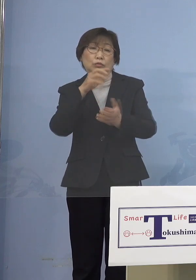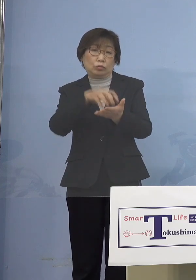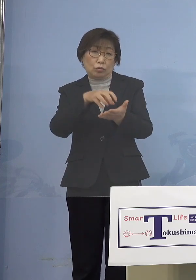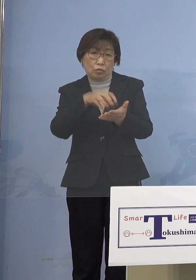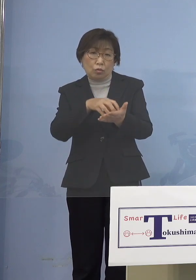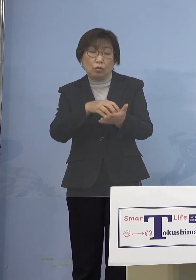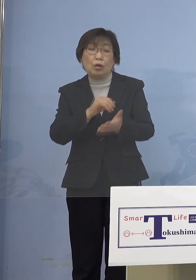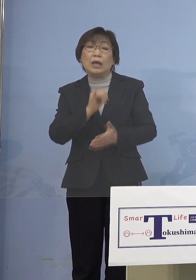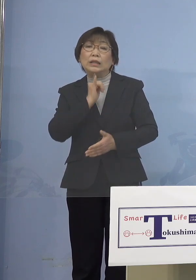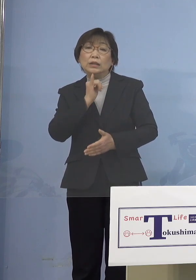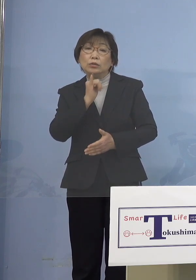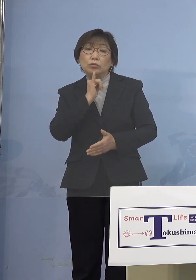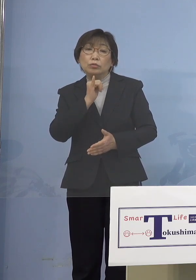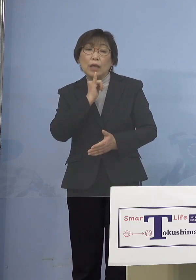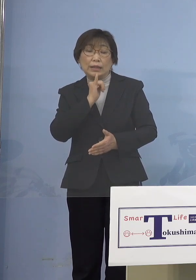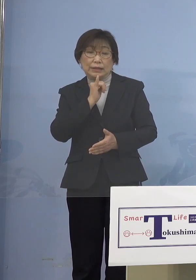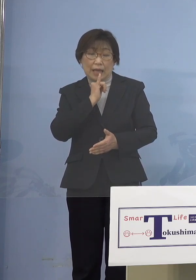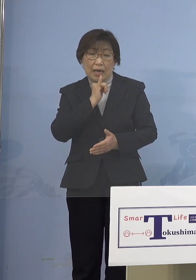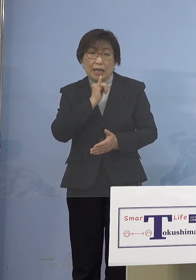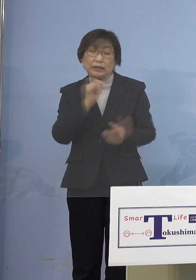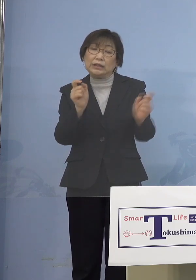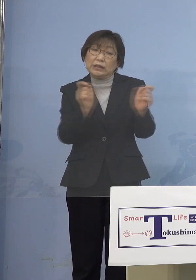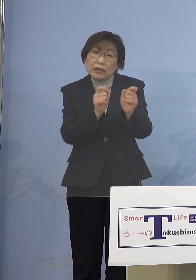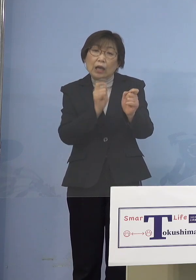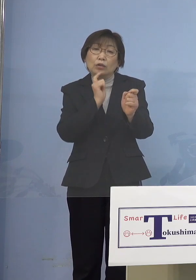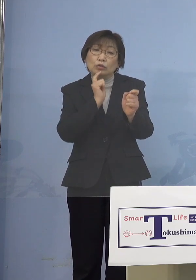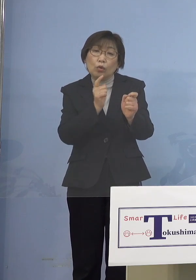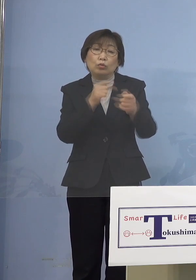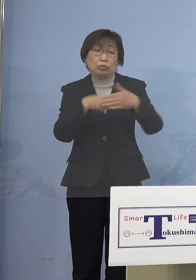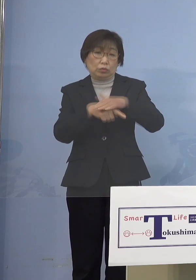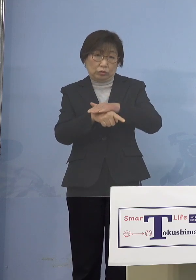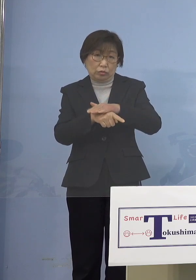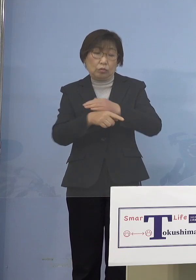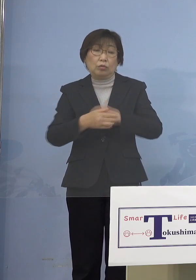そういうことなんですね ですからそうなってくると